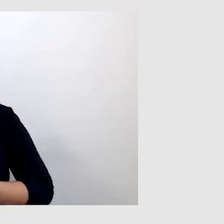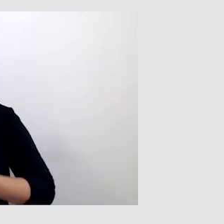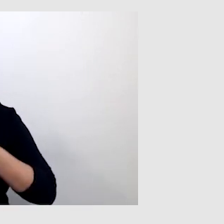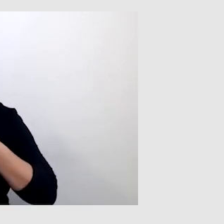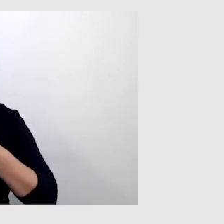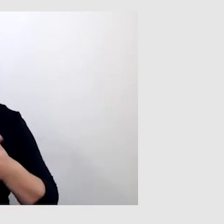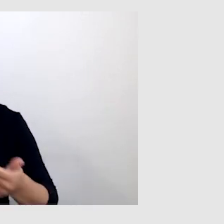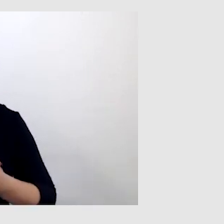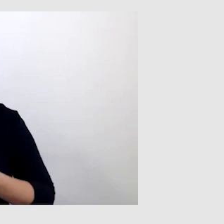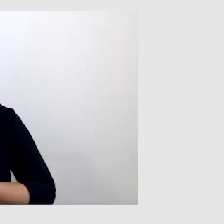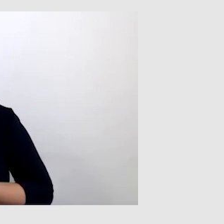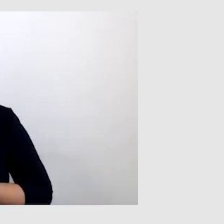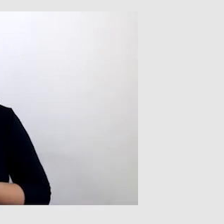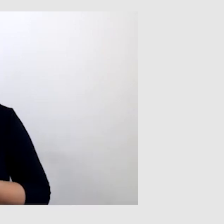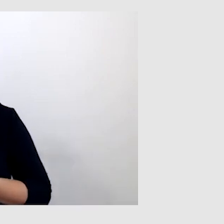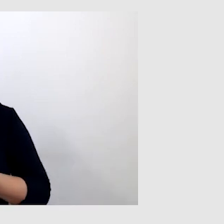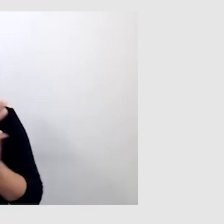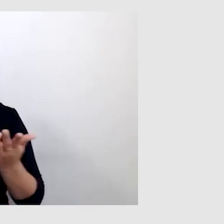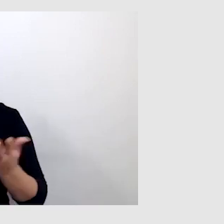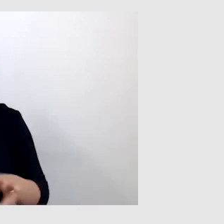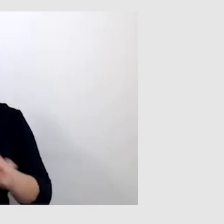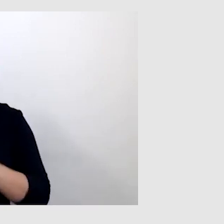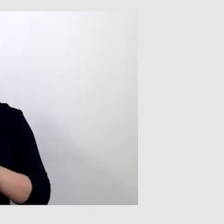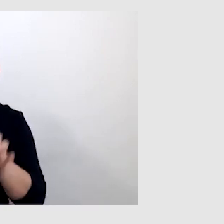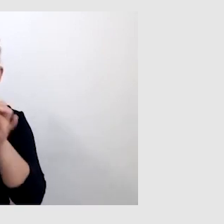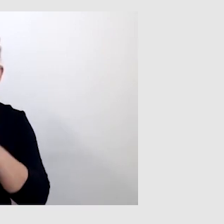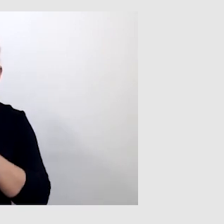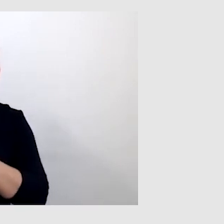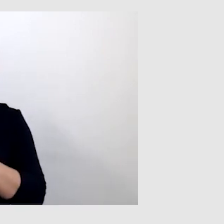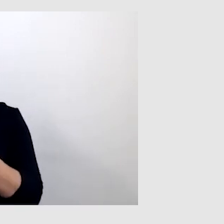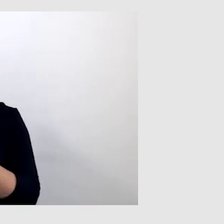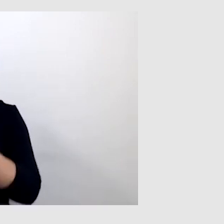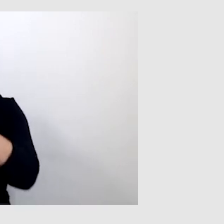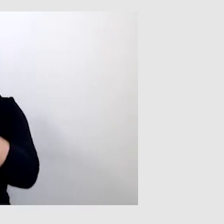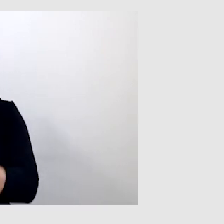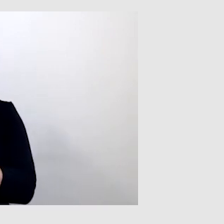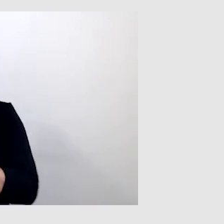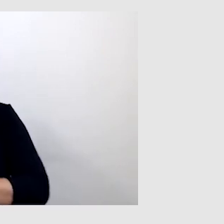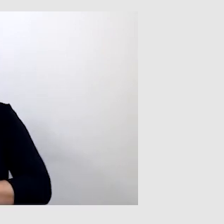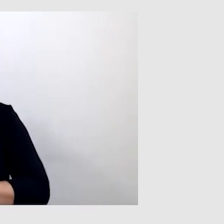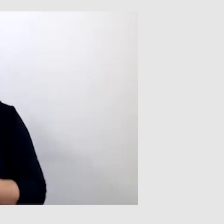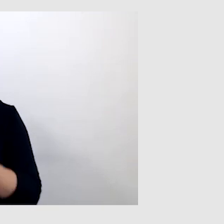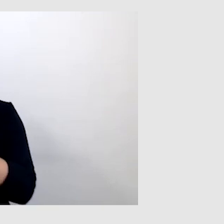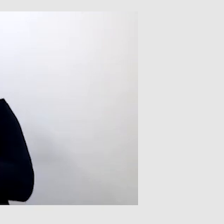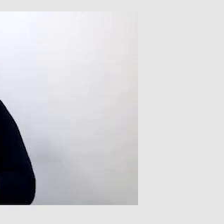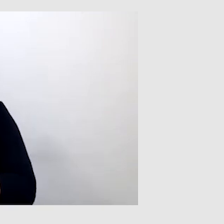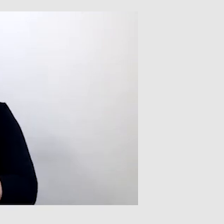to program nie jest w stanie dokładnie przetworzyć głosu na tekst pisany.